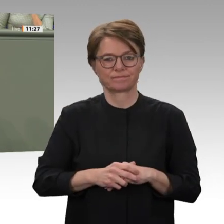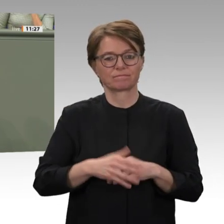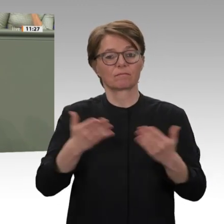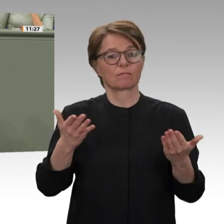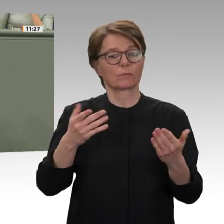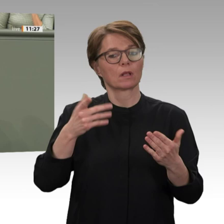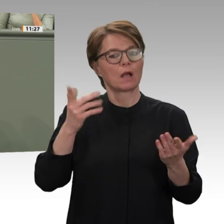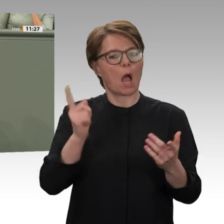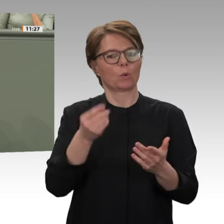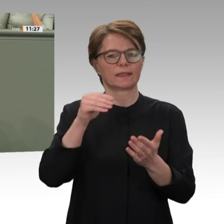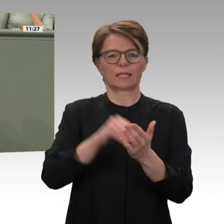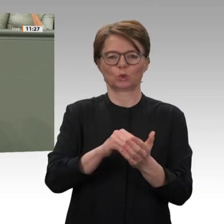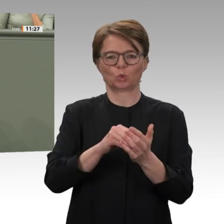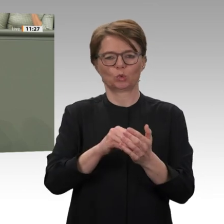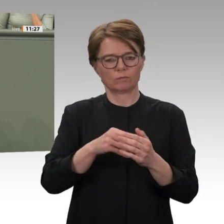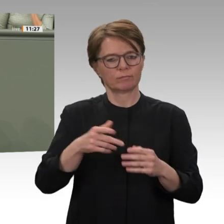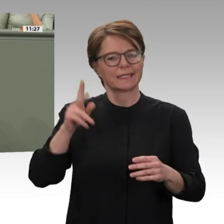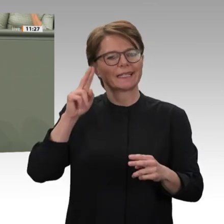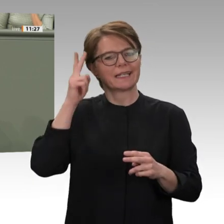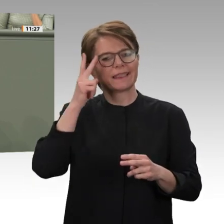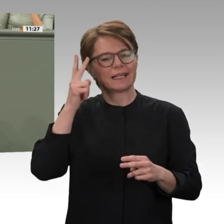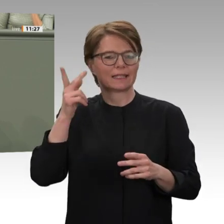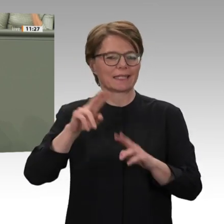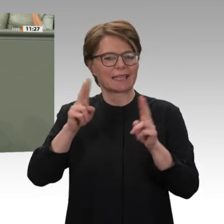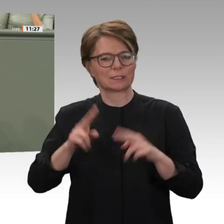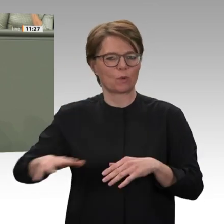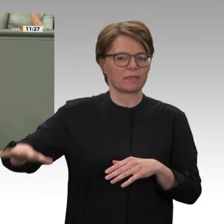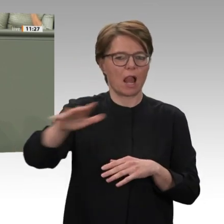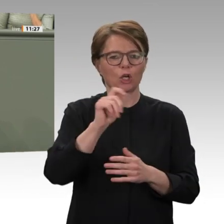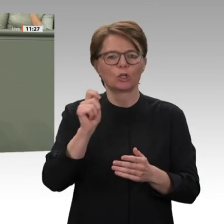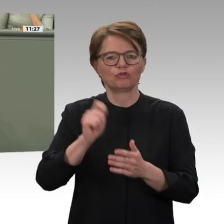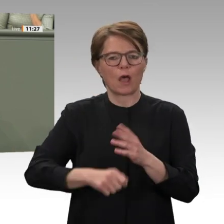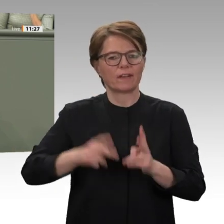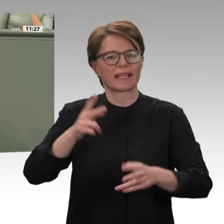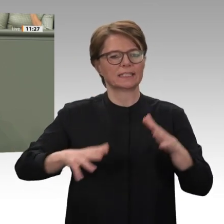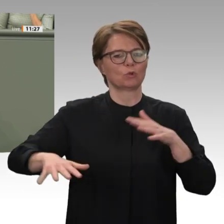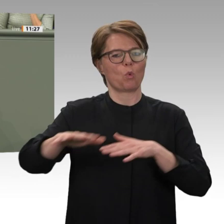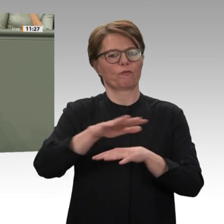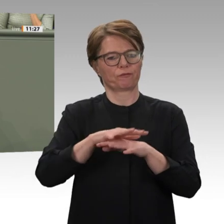und damit Vertrauen in der Bevölkerung zu schaffen.